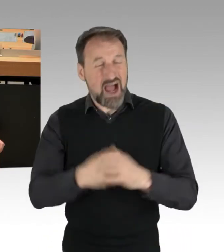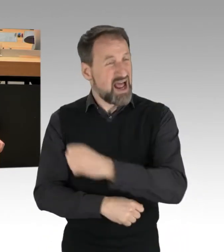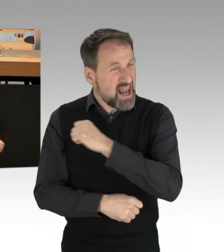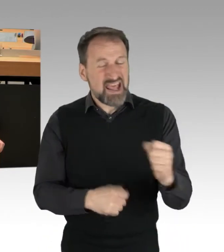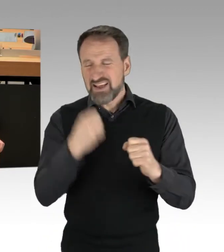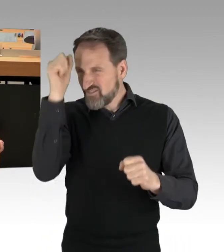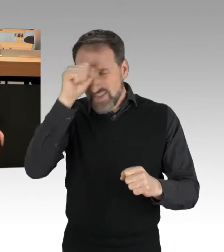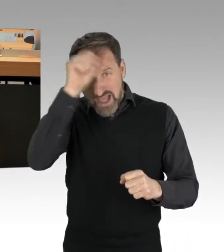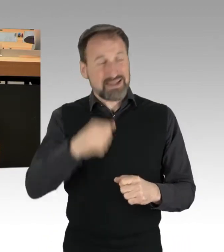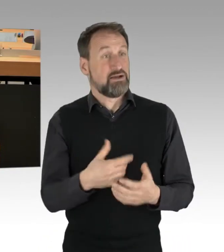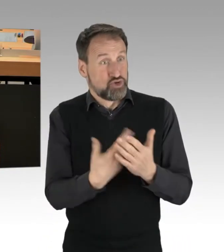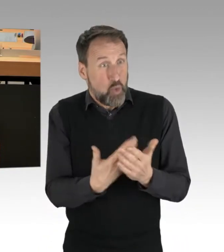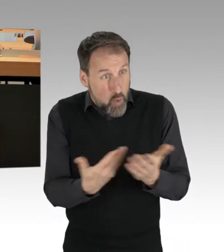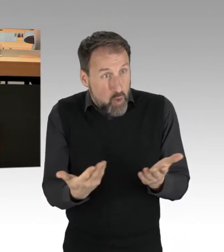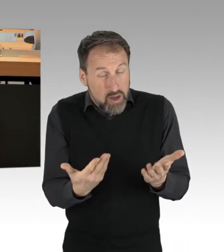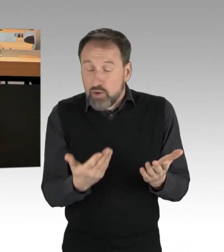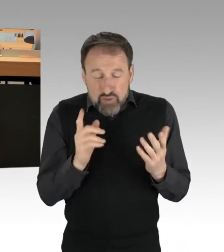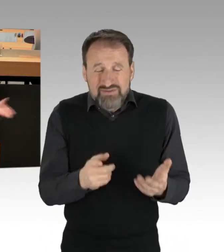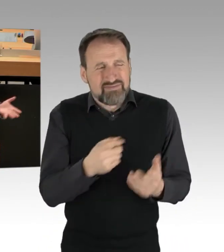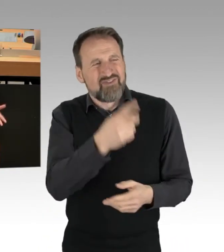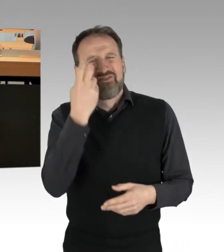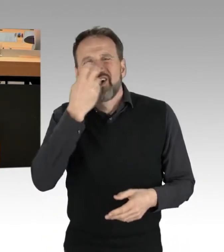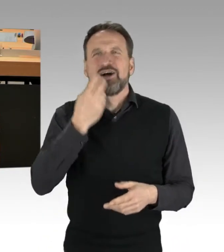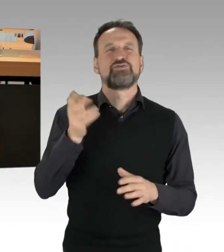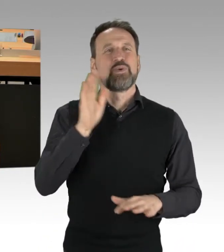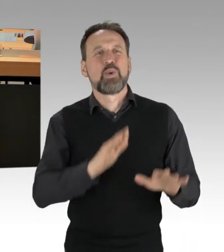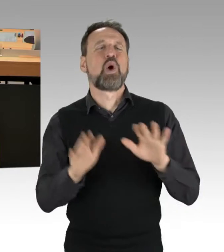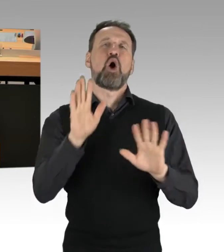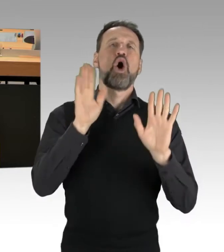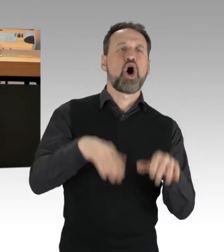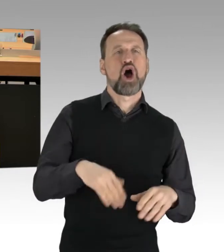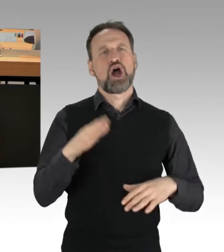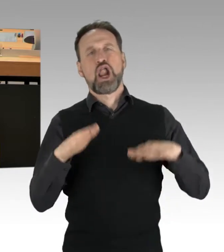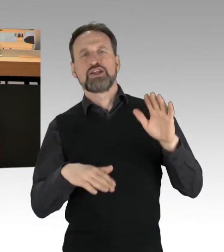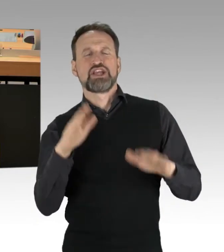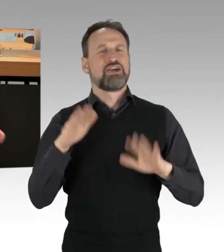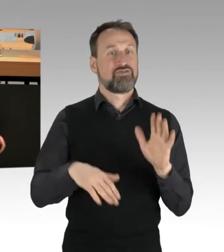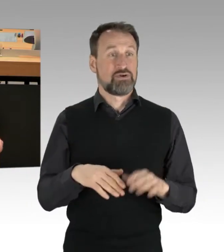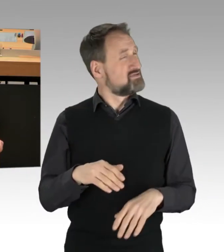Und wenn Sie das versuchen, irgendwie zu relativieren, dann ist das der falsche Weg.